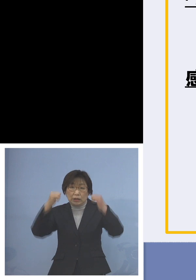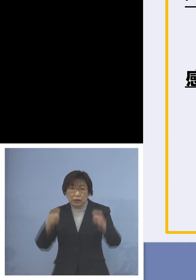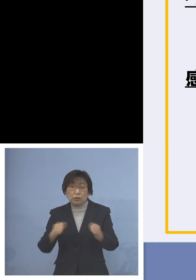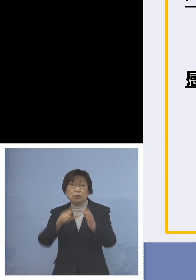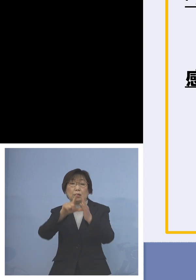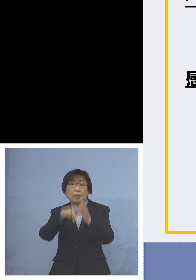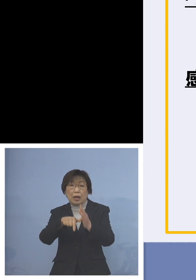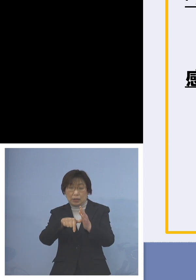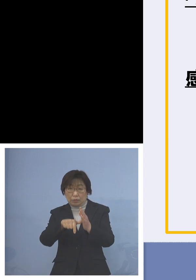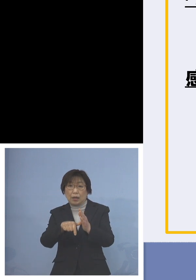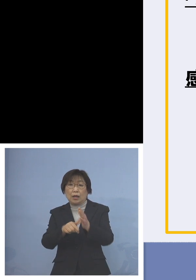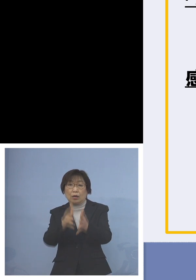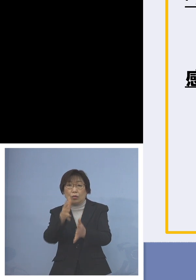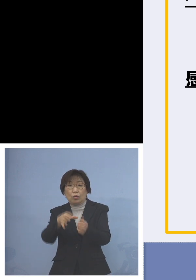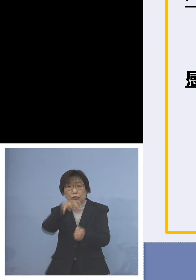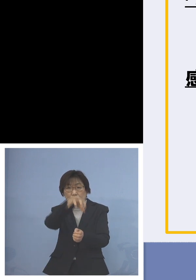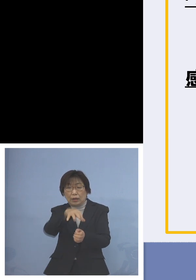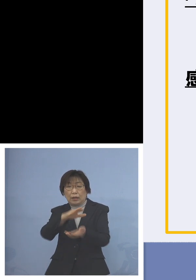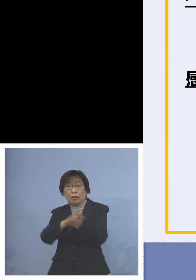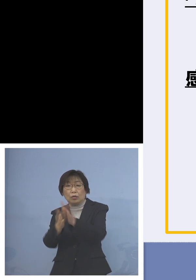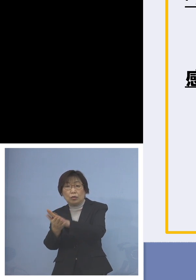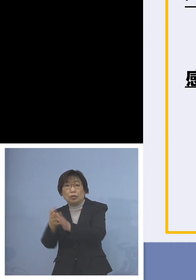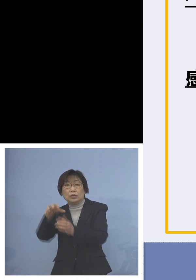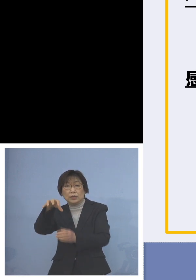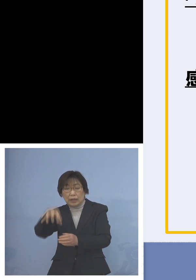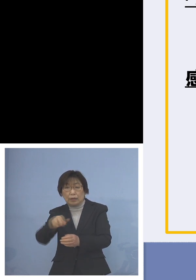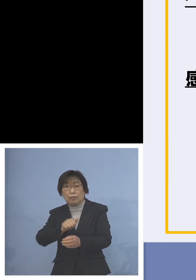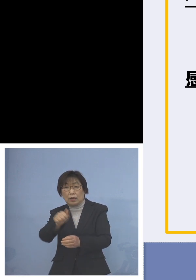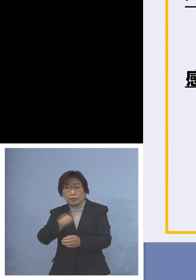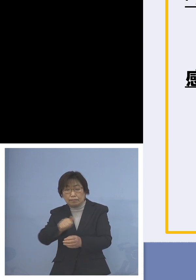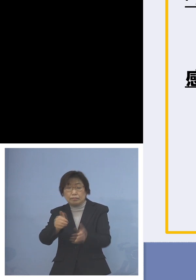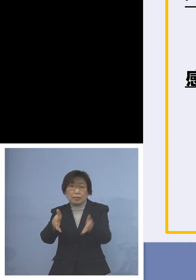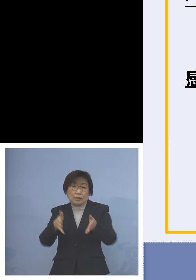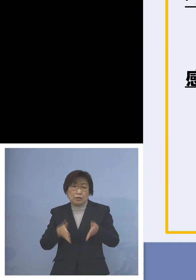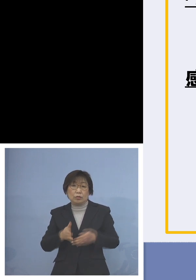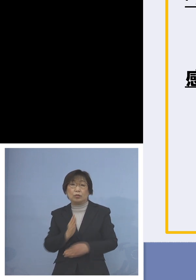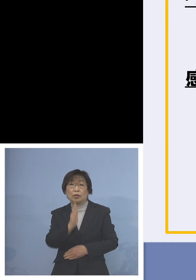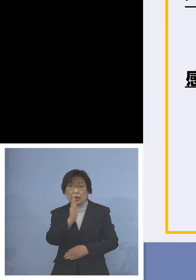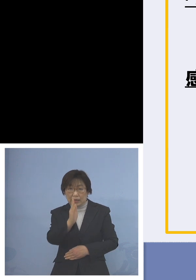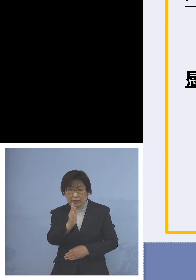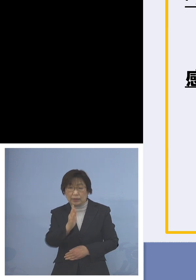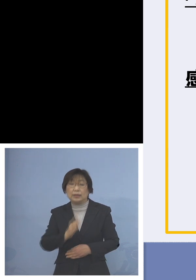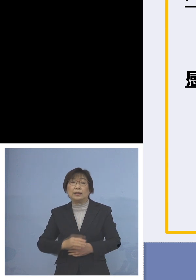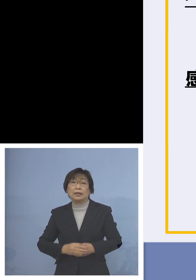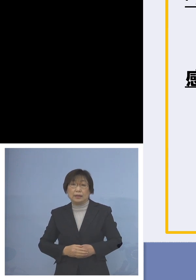これを徹底をお願いしたいと また仕事が休日など